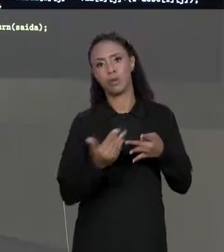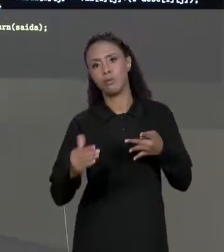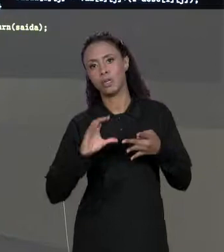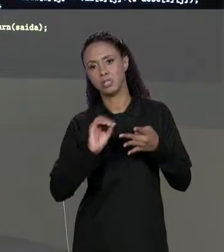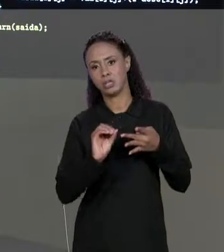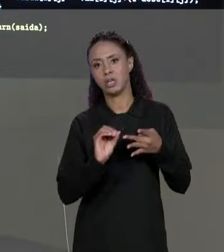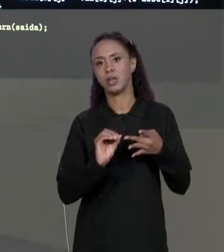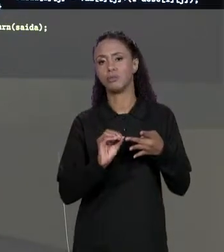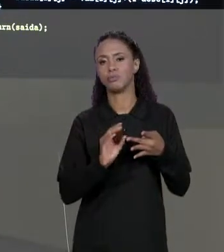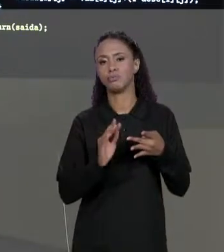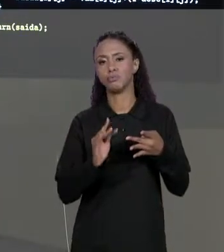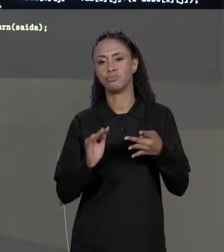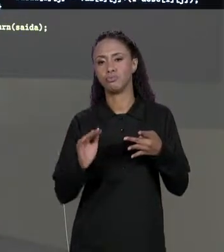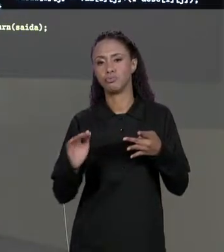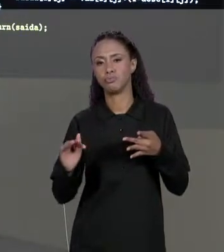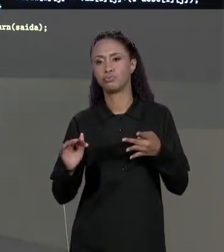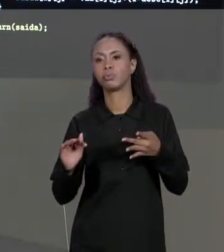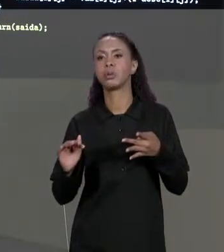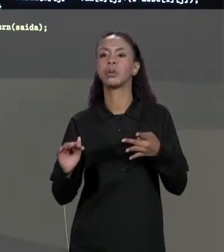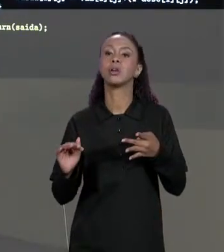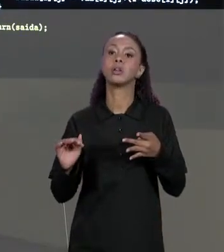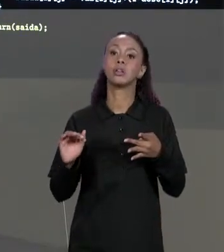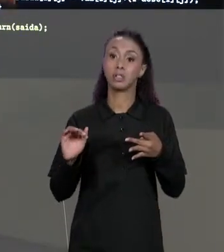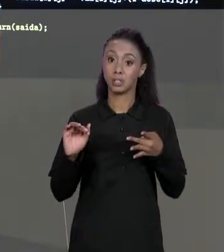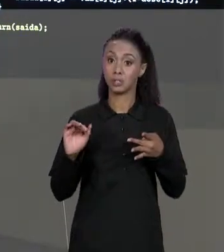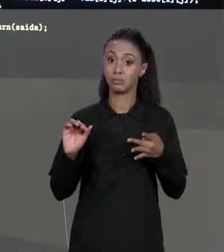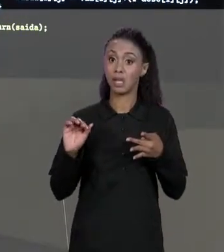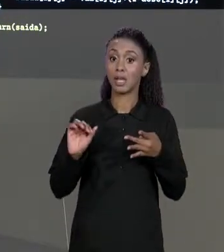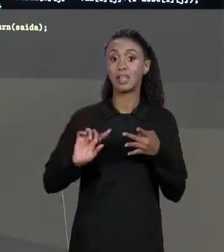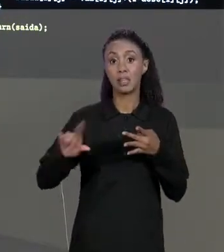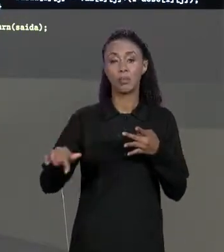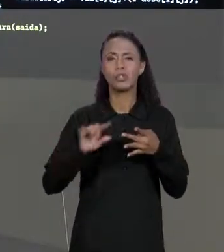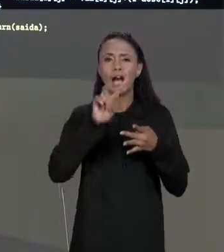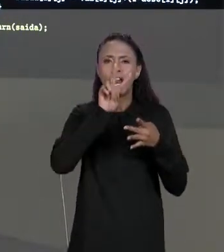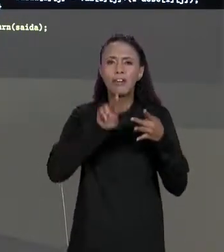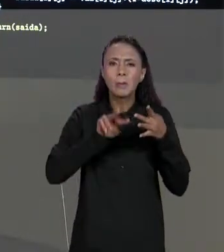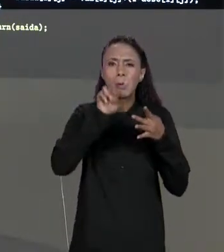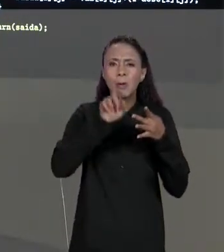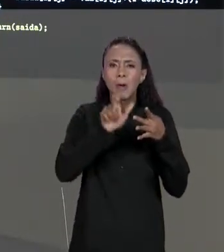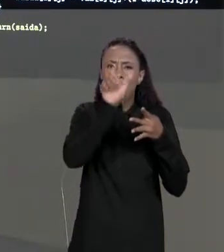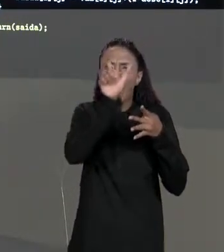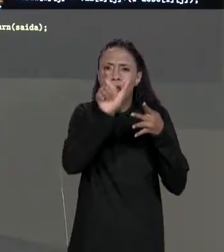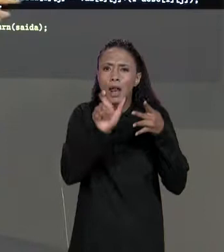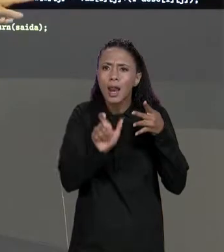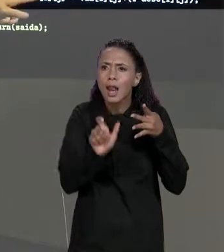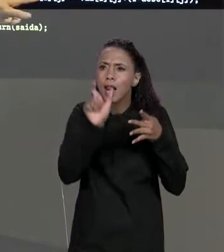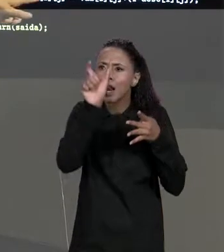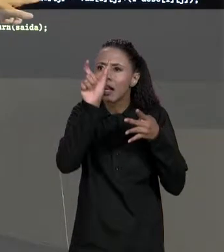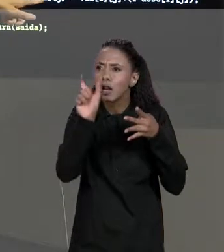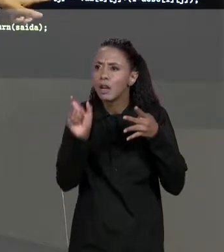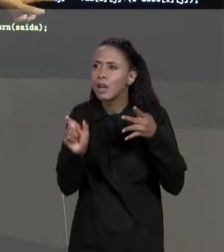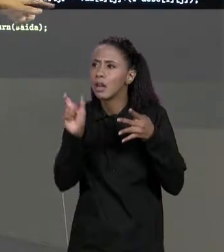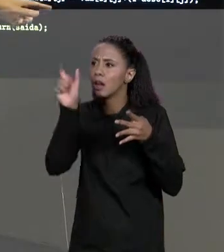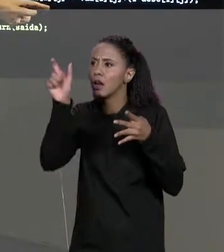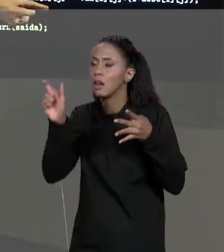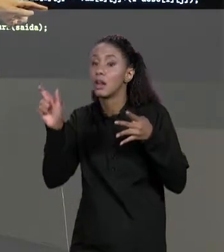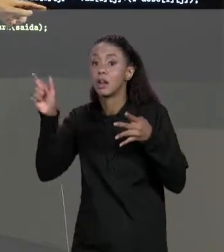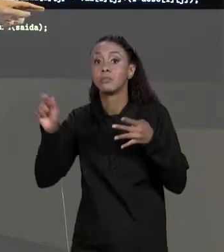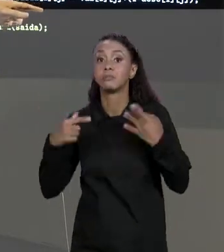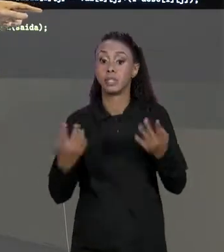"SAÍDA[ZERO].LENGTH", ELA VAI PERCORRER CADA UMA DAS COLUNAS DA NOSSA MATRIZ E A NOSSA MATRIZ RESULTANTE, OS VALORES QUE VÃO SER